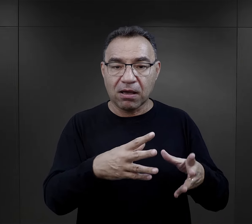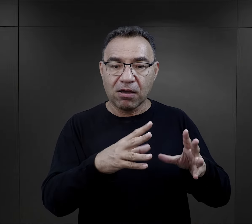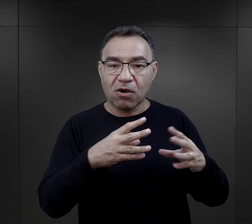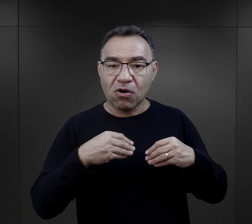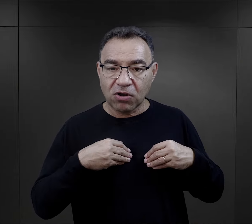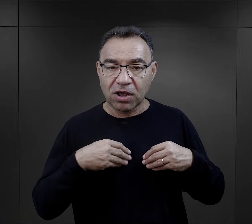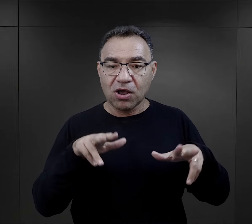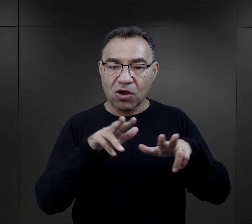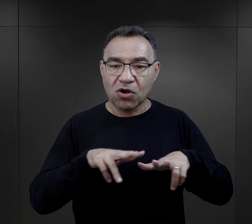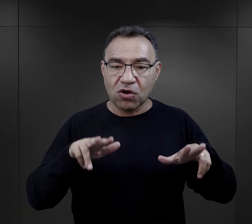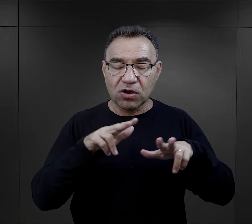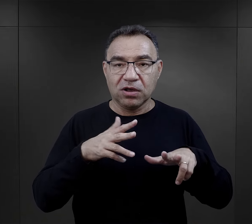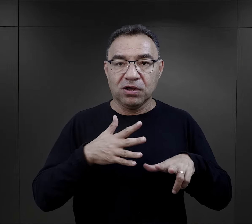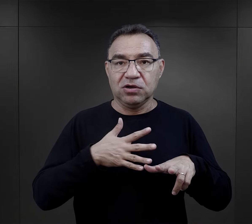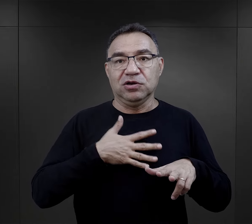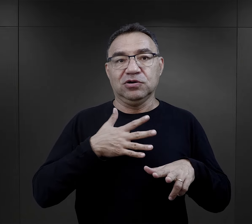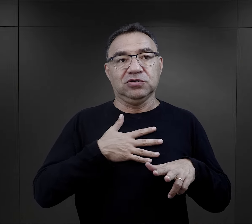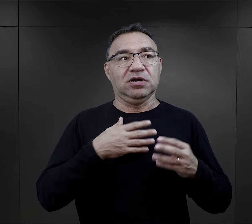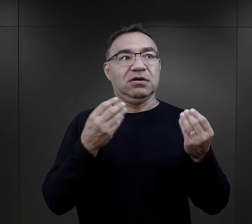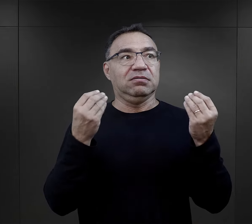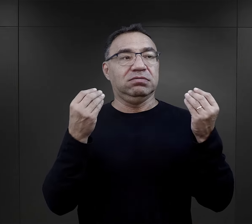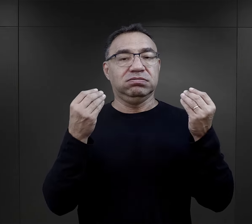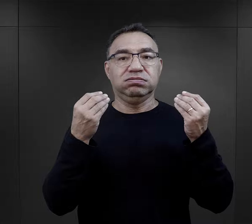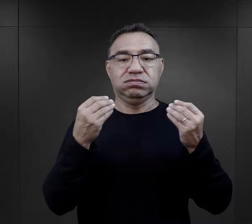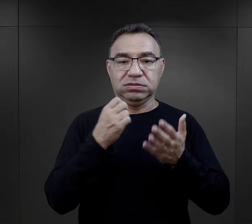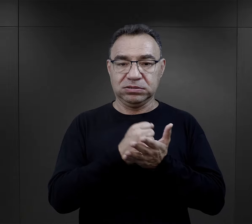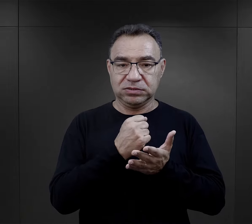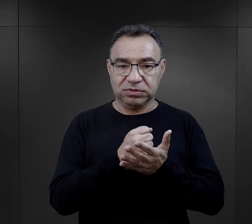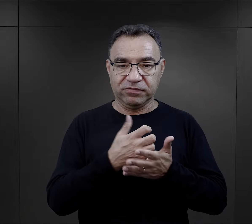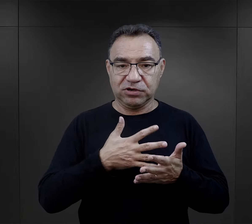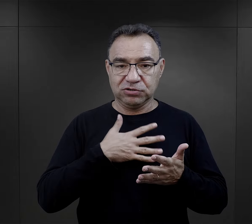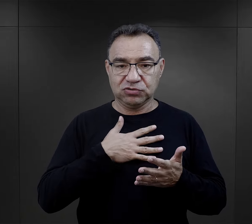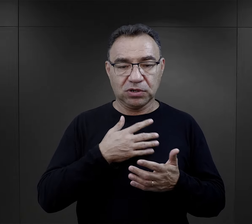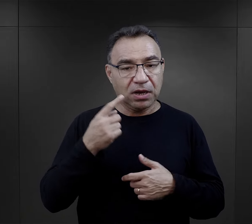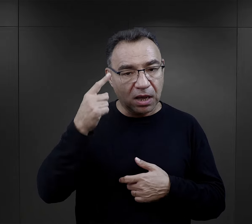w paczkach otrzymywanych od rodzin, no, to była wielka sprawa,